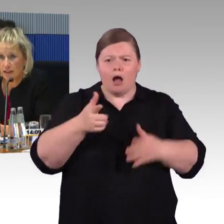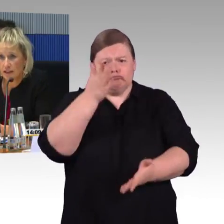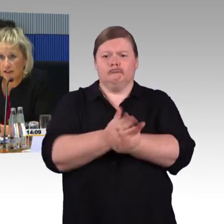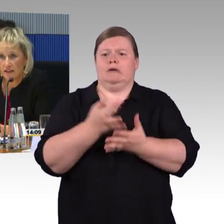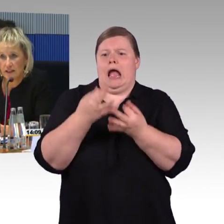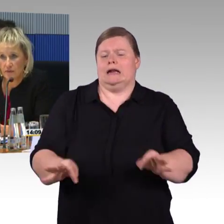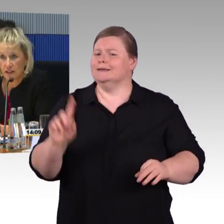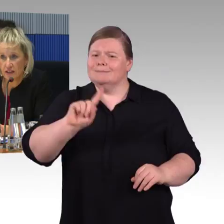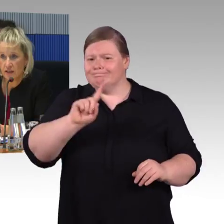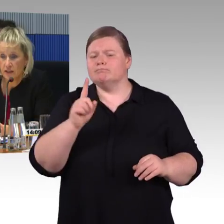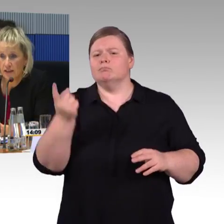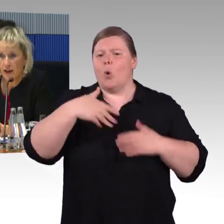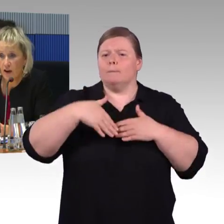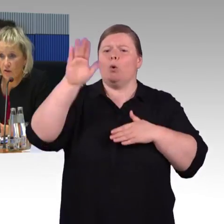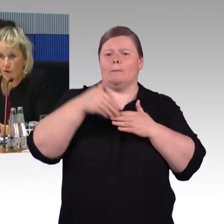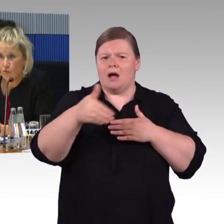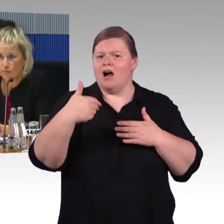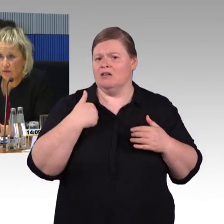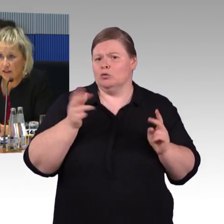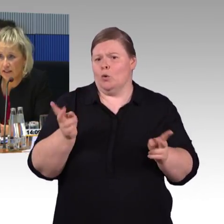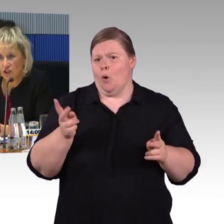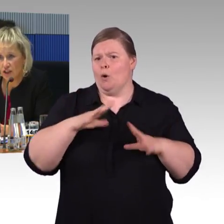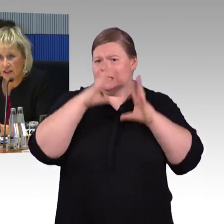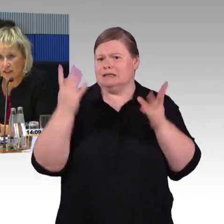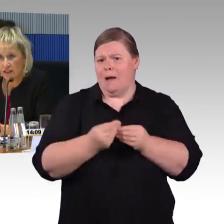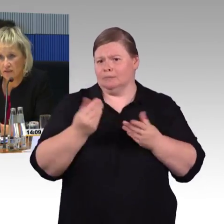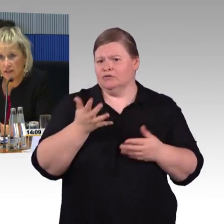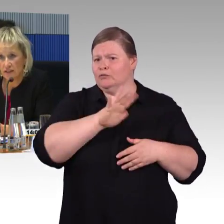im letzten Jahr der ICE 4, der auch europaweit jetzt Standards setzt,